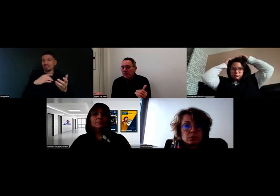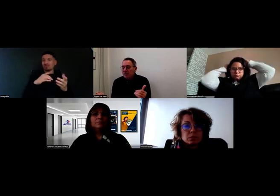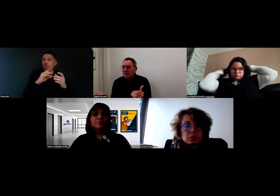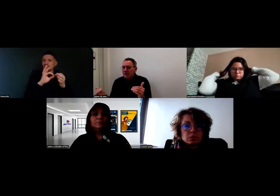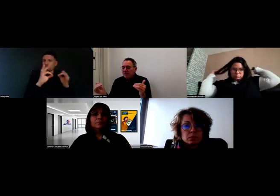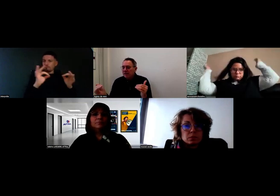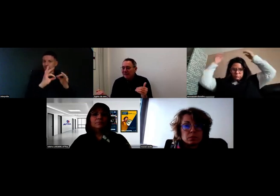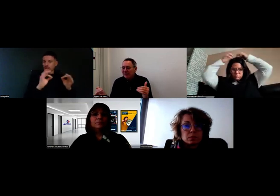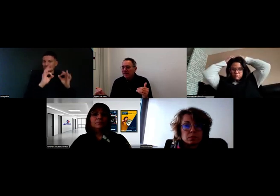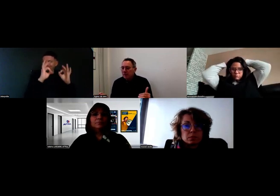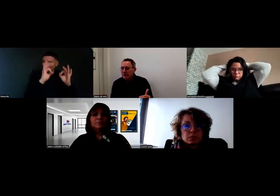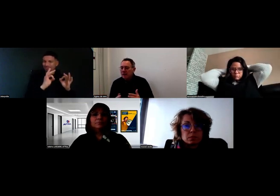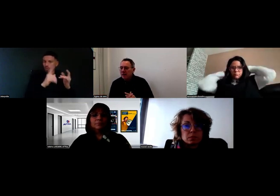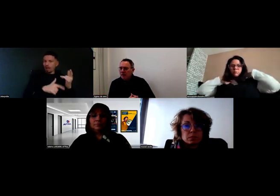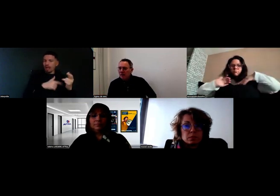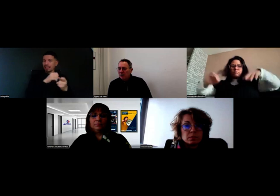parce que ça nécessitait d'être très très précis.